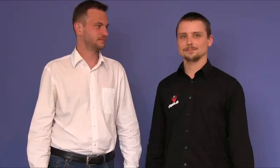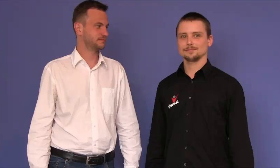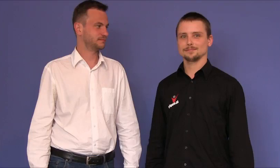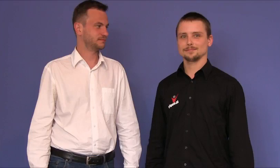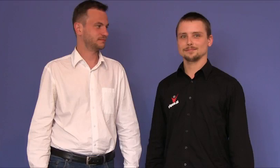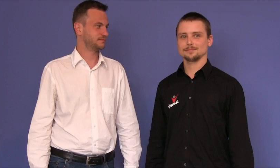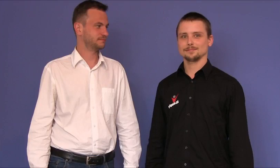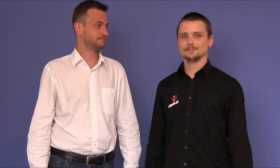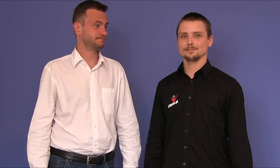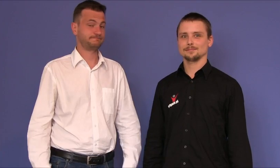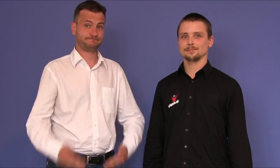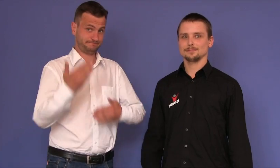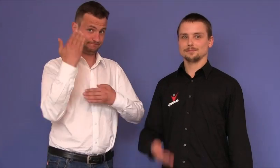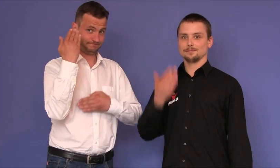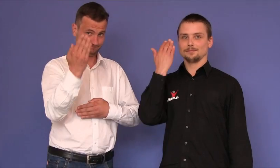Witam